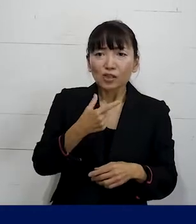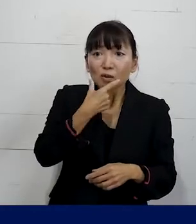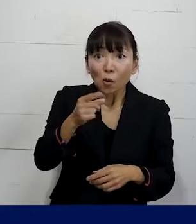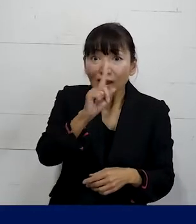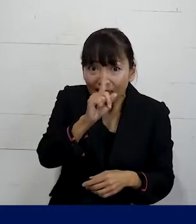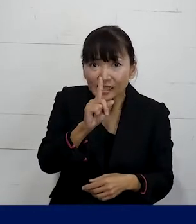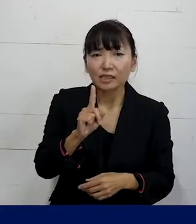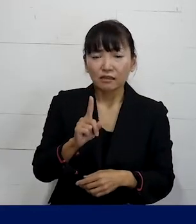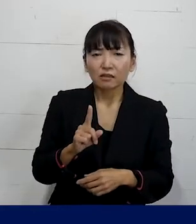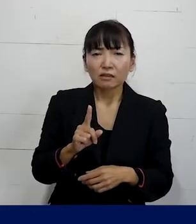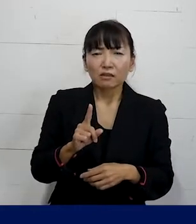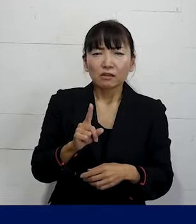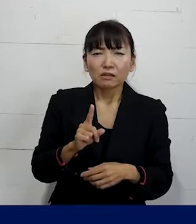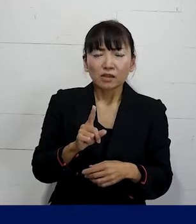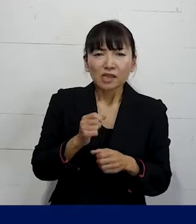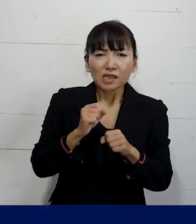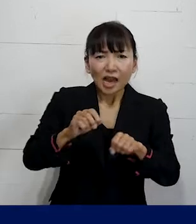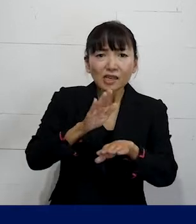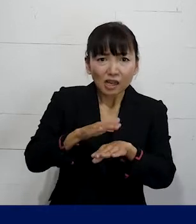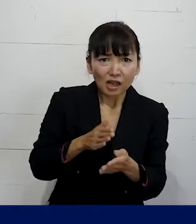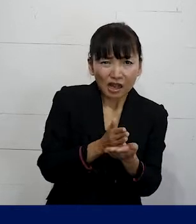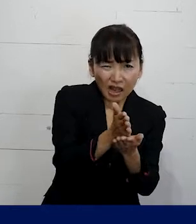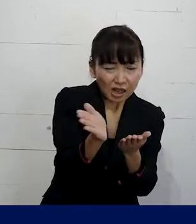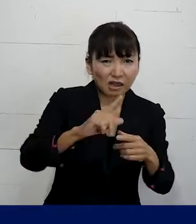ということによって千差万別なので